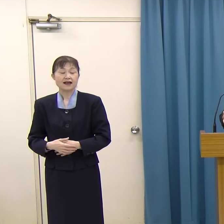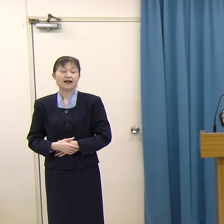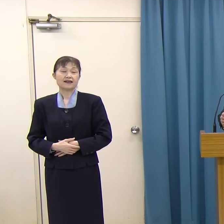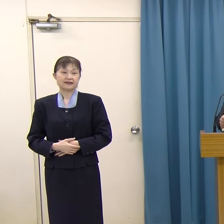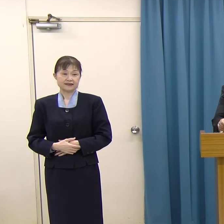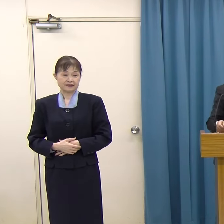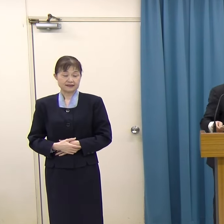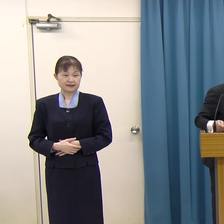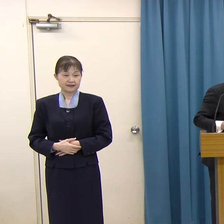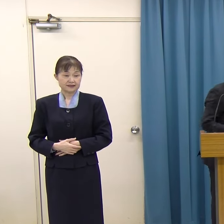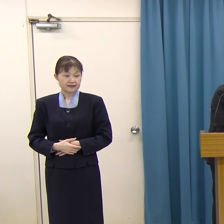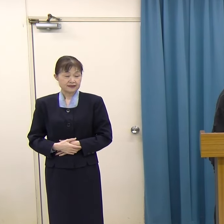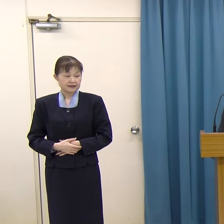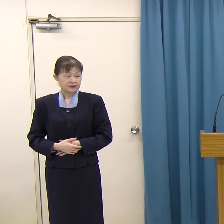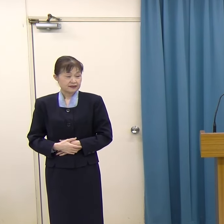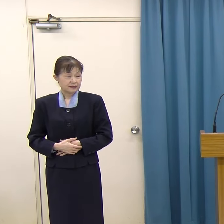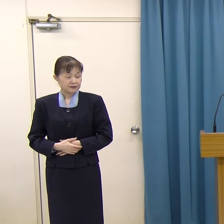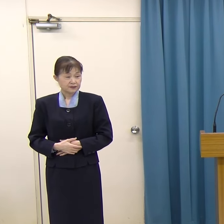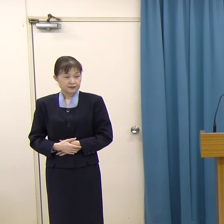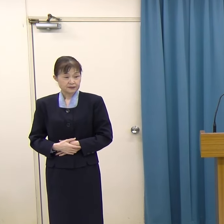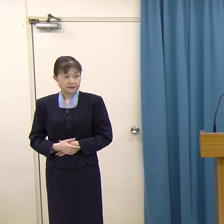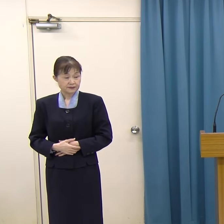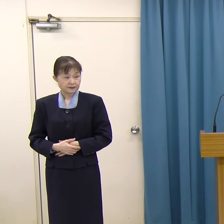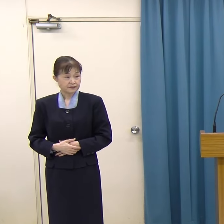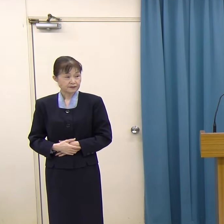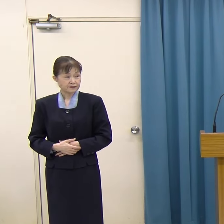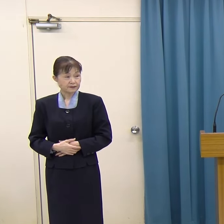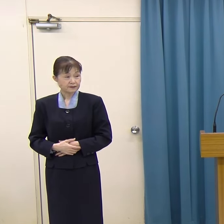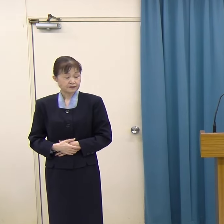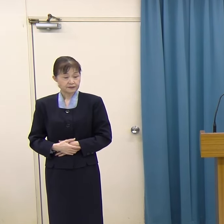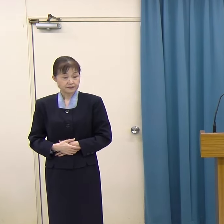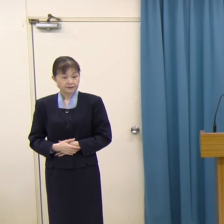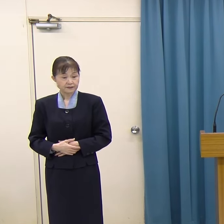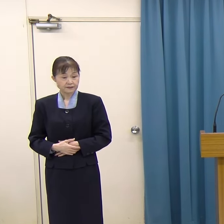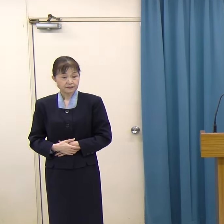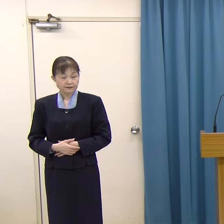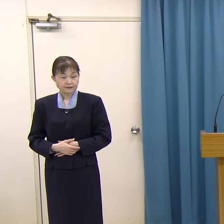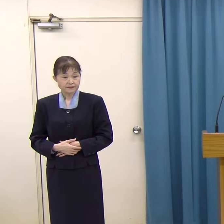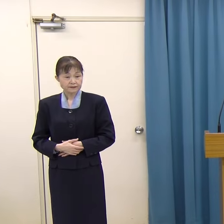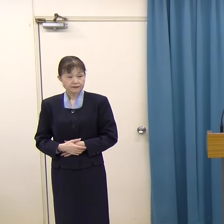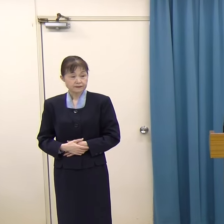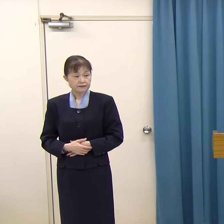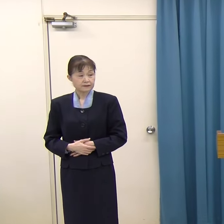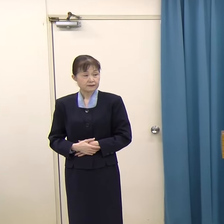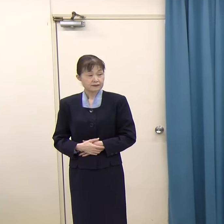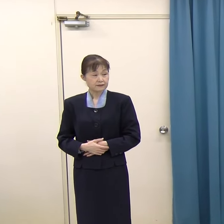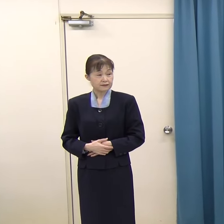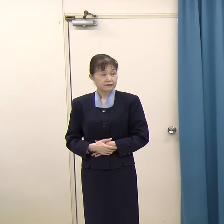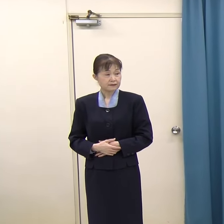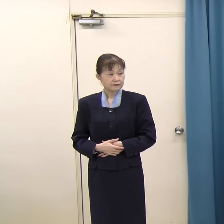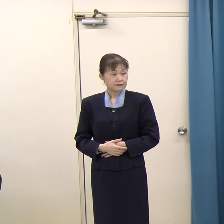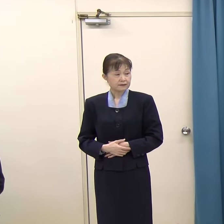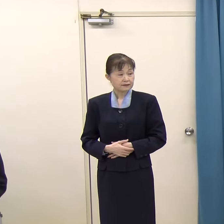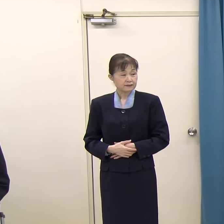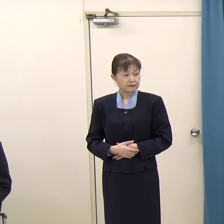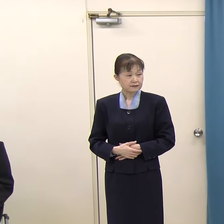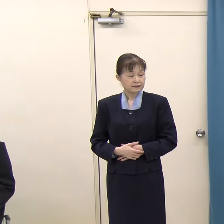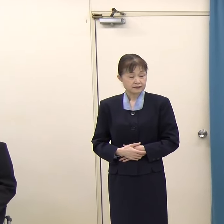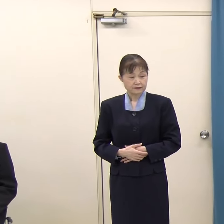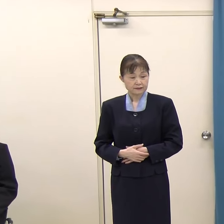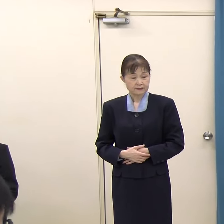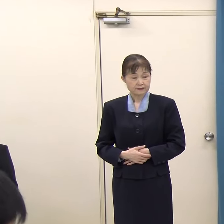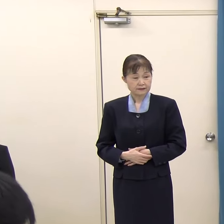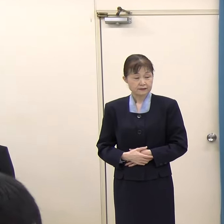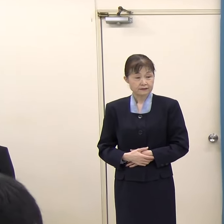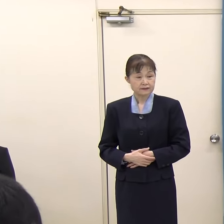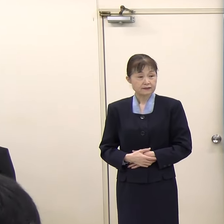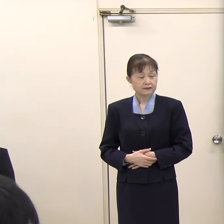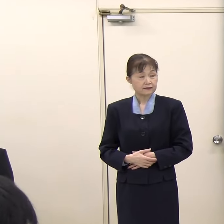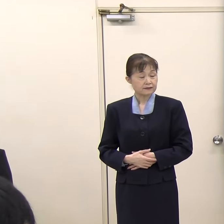質疑応答